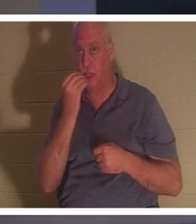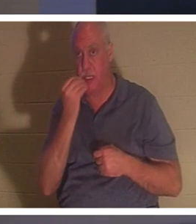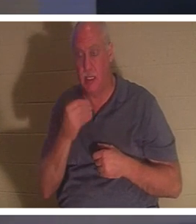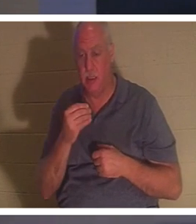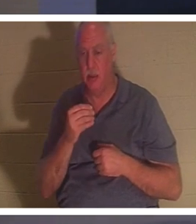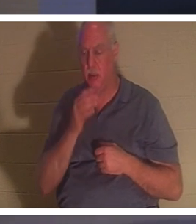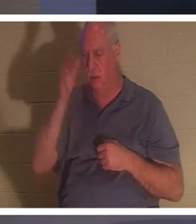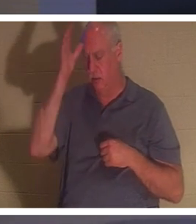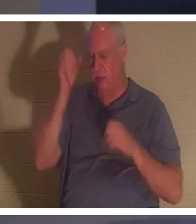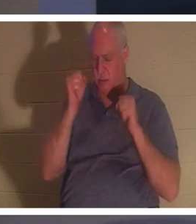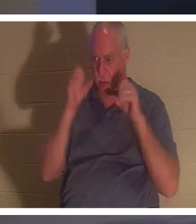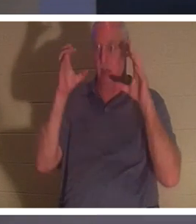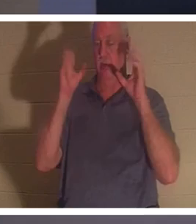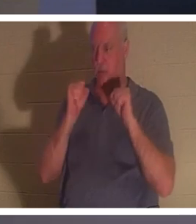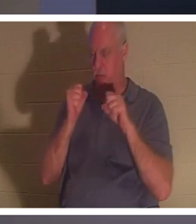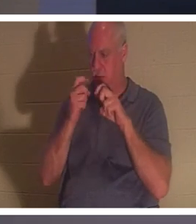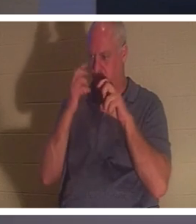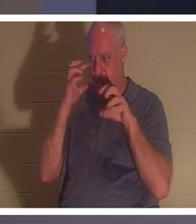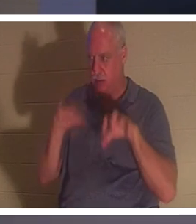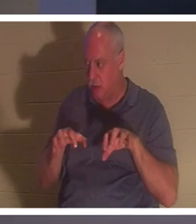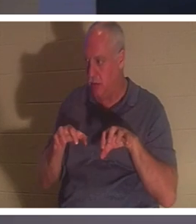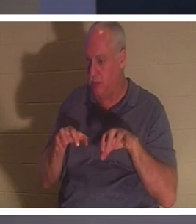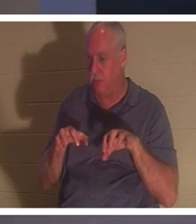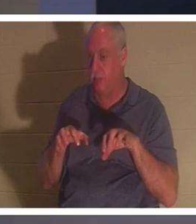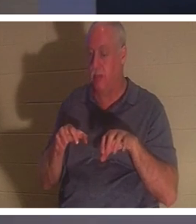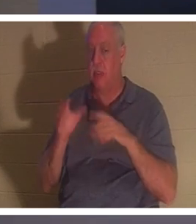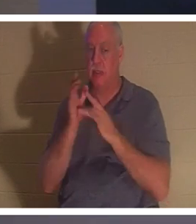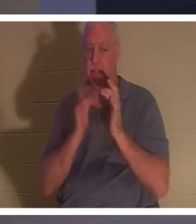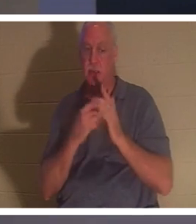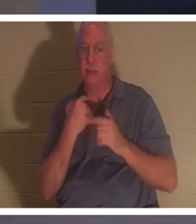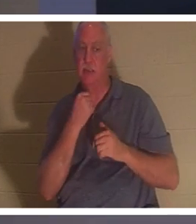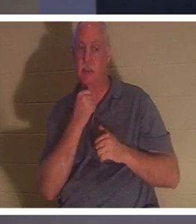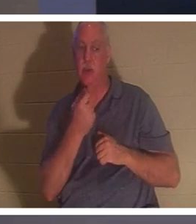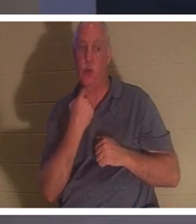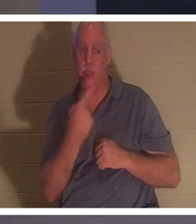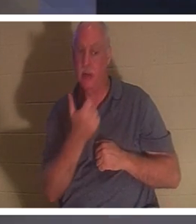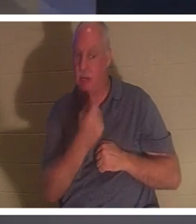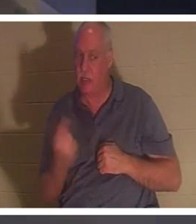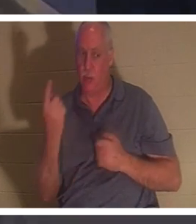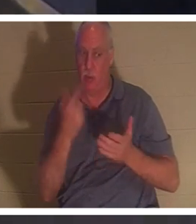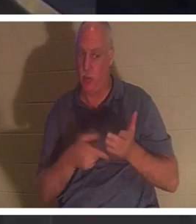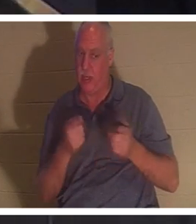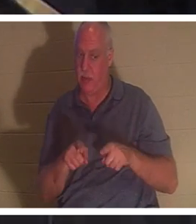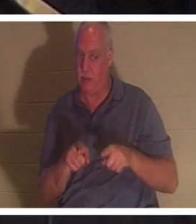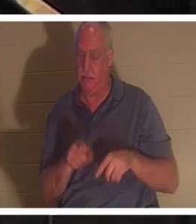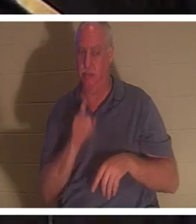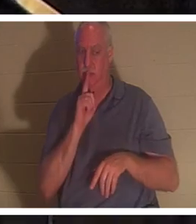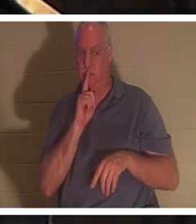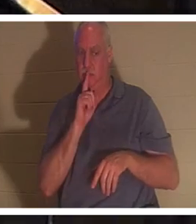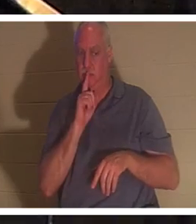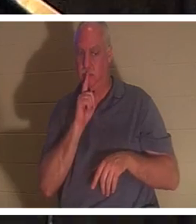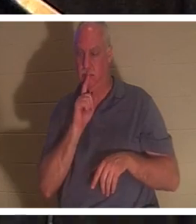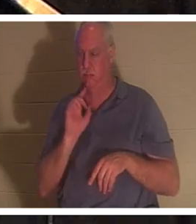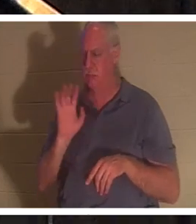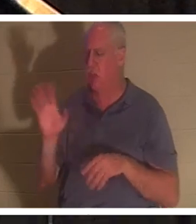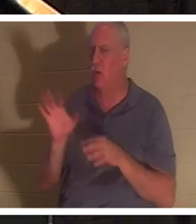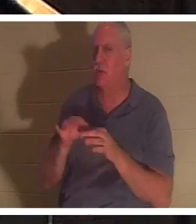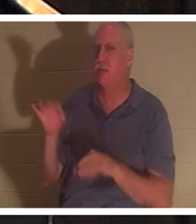но Он велел им никому не говорить о том, что произошло». Ее дух вернулся. Когда верующий